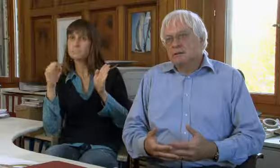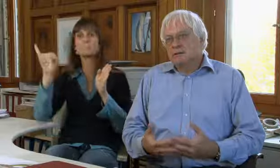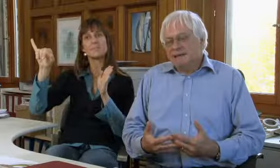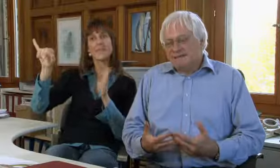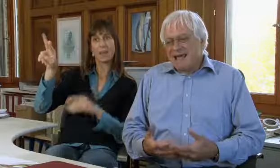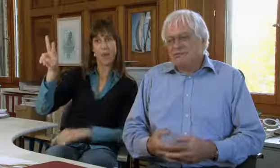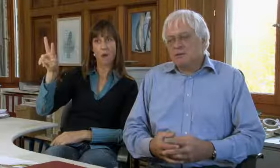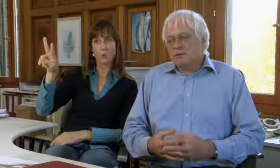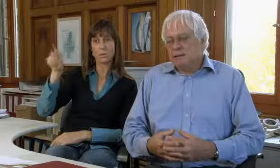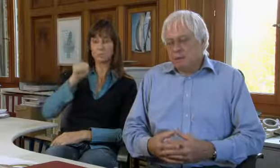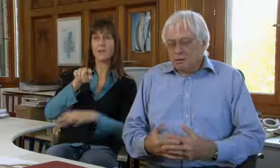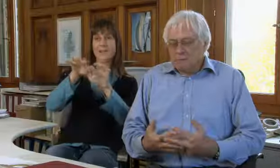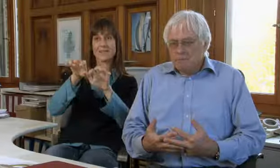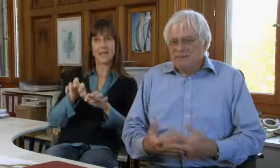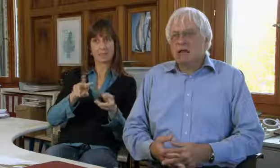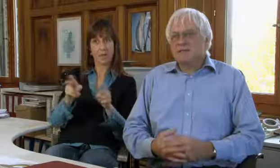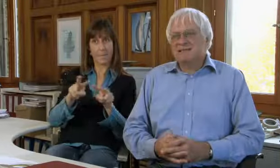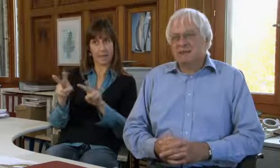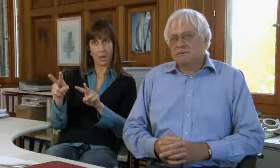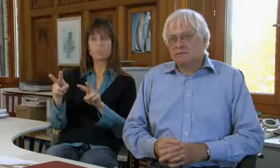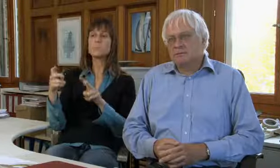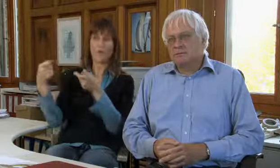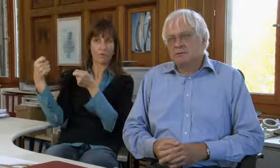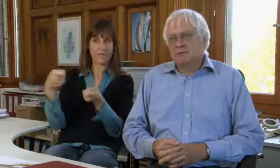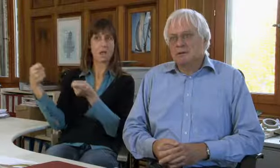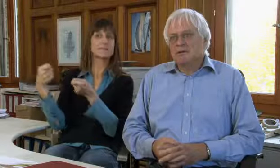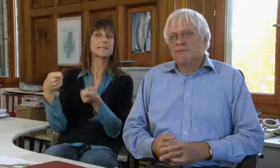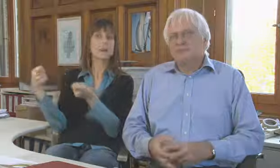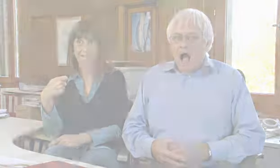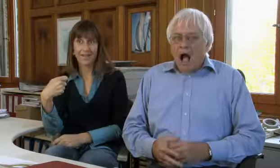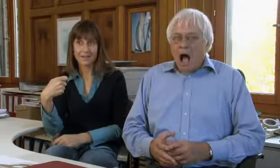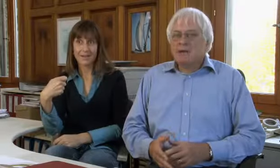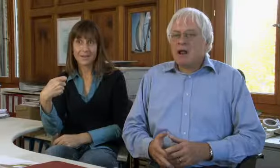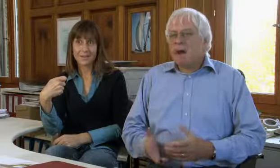hat die IV diese Textvermittlung finanziert,